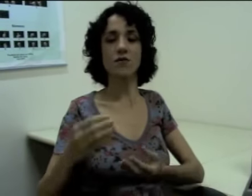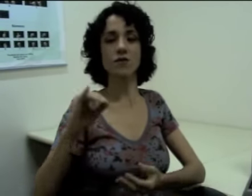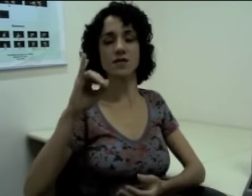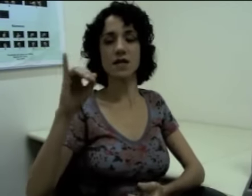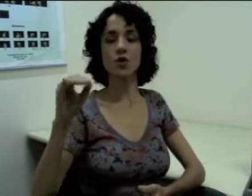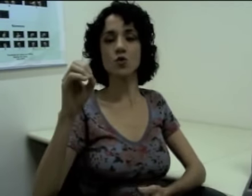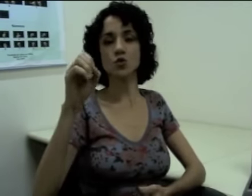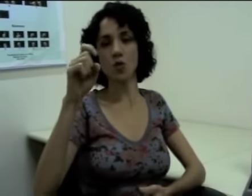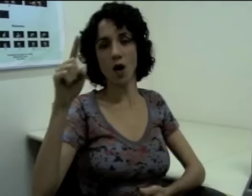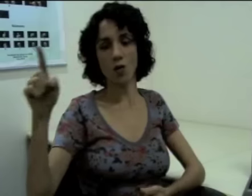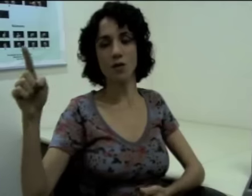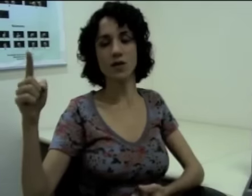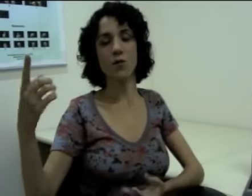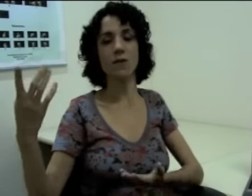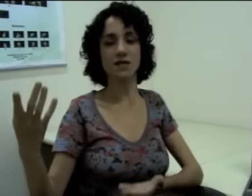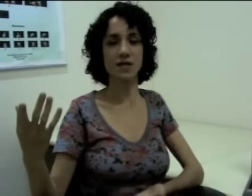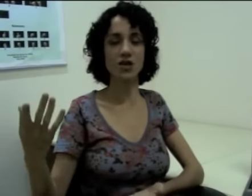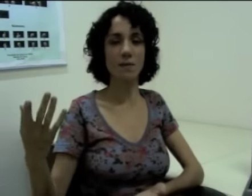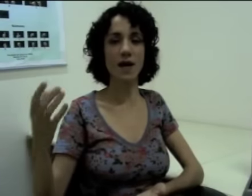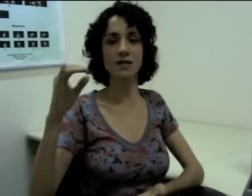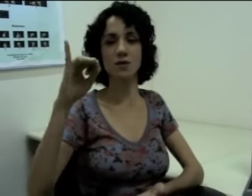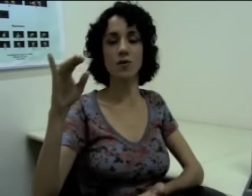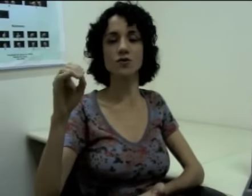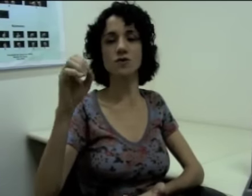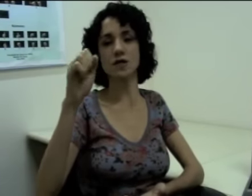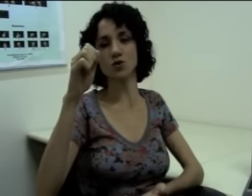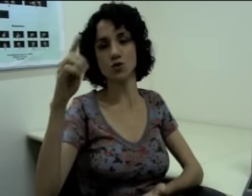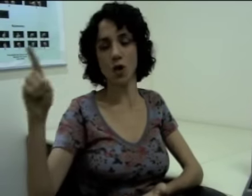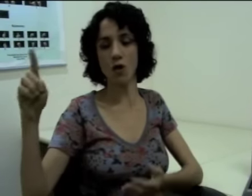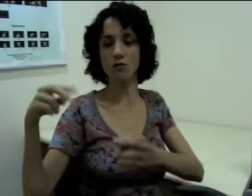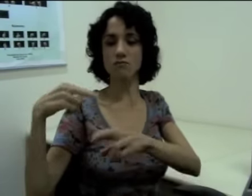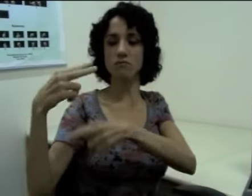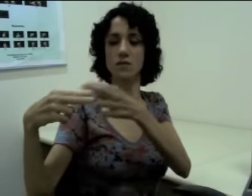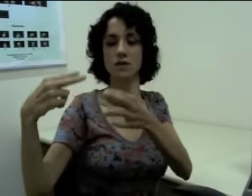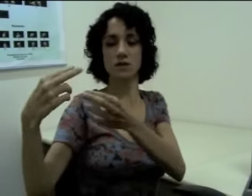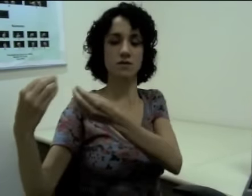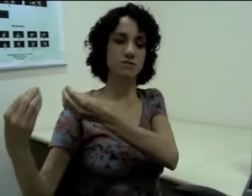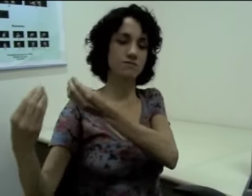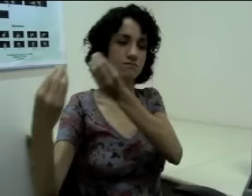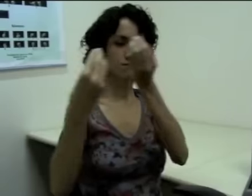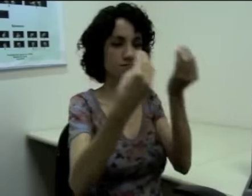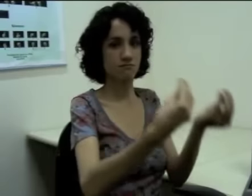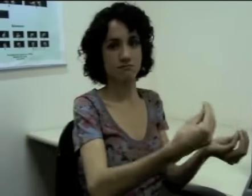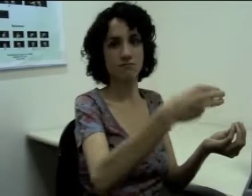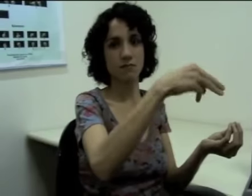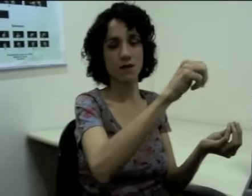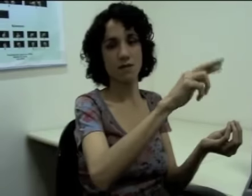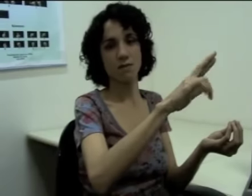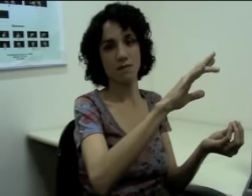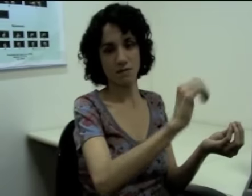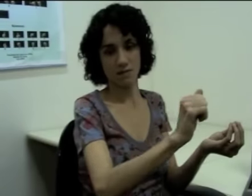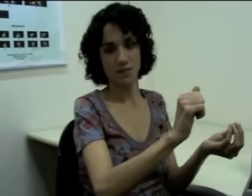Se eu quiser dizer que “o João deu o presente à Márcia”, eu posso dizer (sinalização).